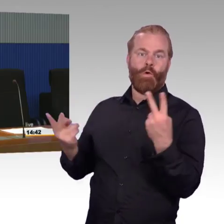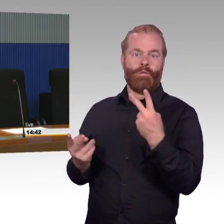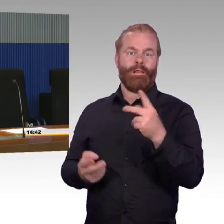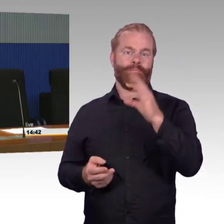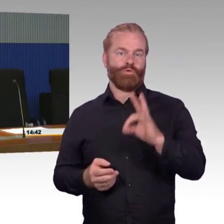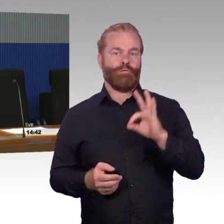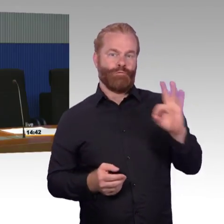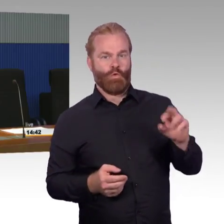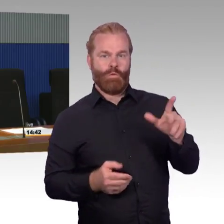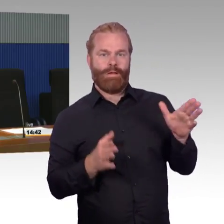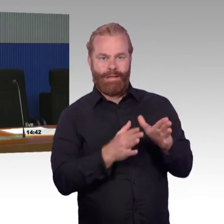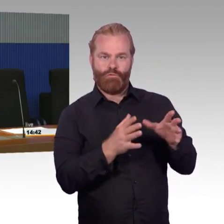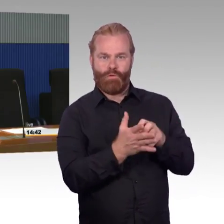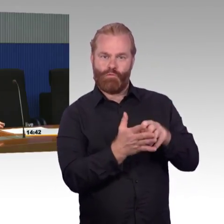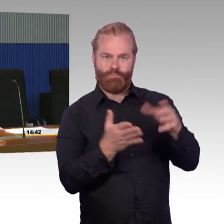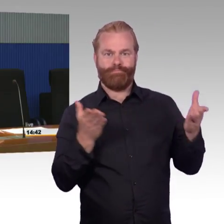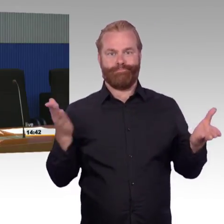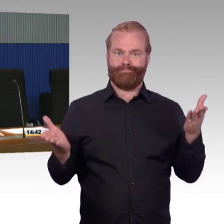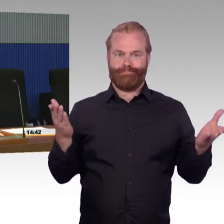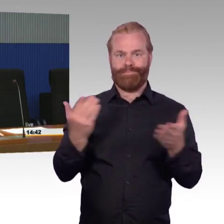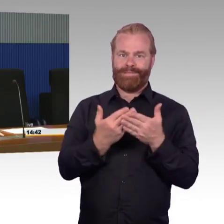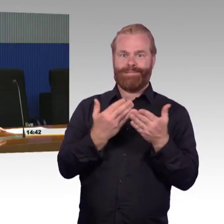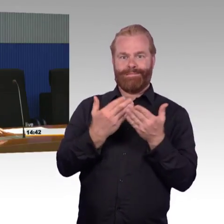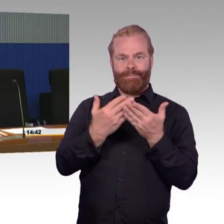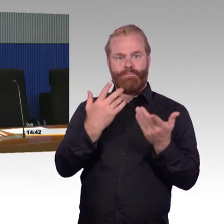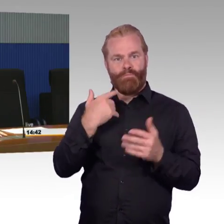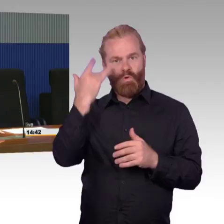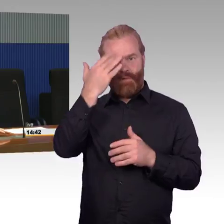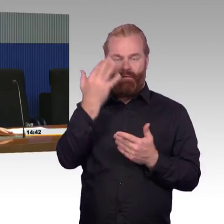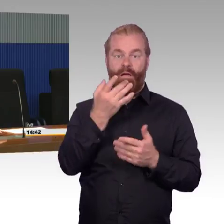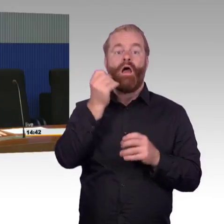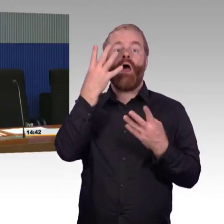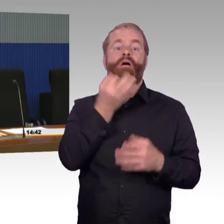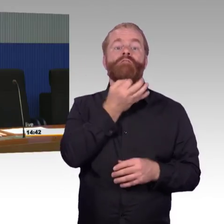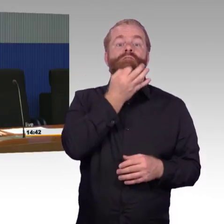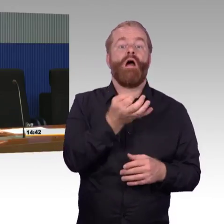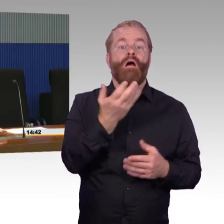natürlich ganz ausdrücklich dieses ZIP, diese Maßnahmen, für die kleinen Stationen, um die auch in der Fläche zu machen,